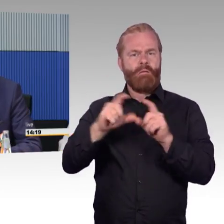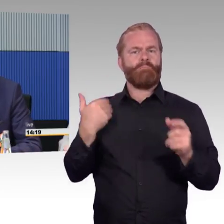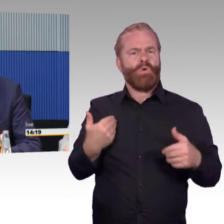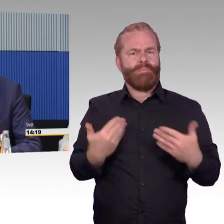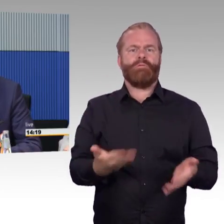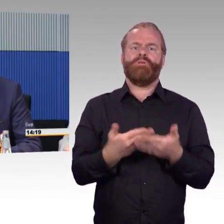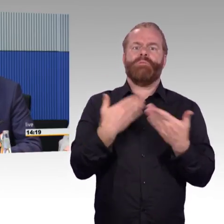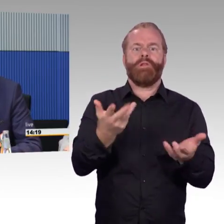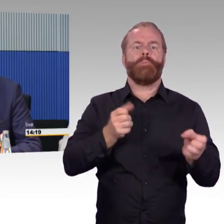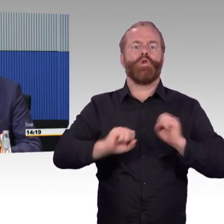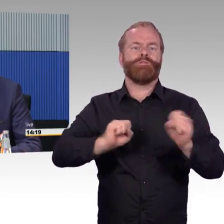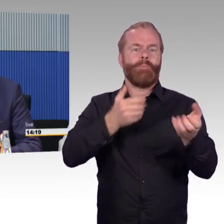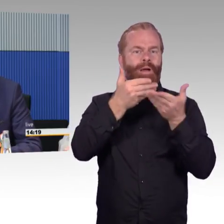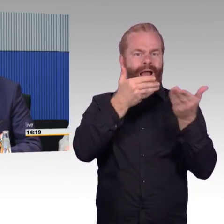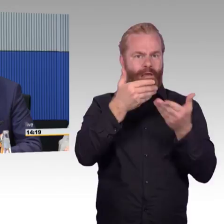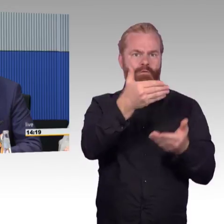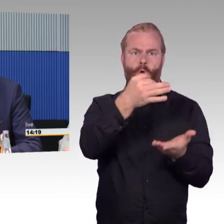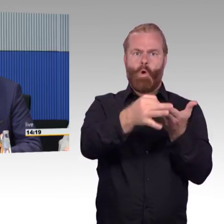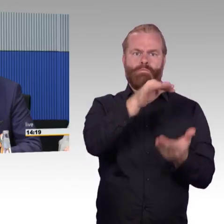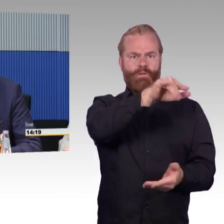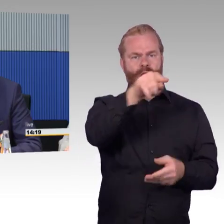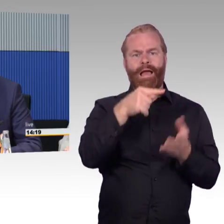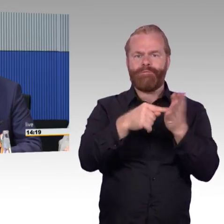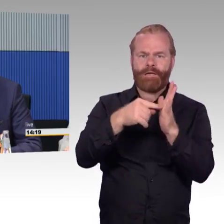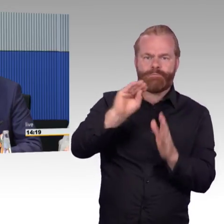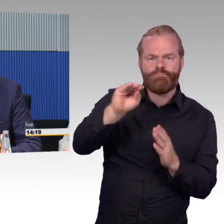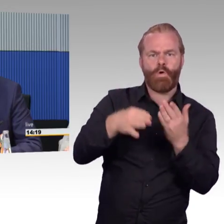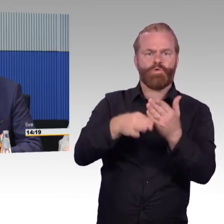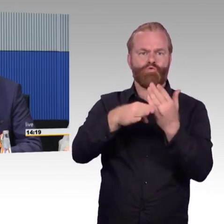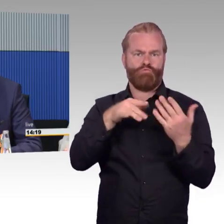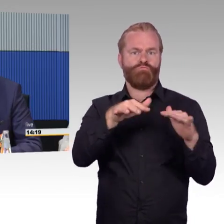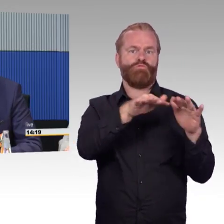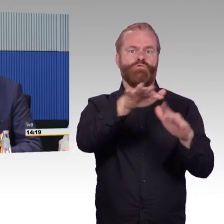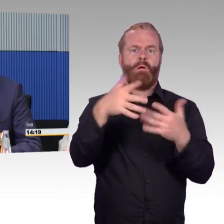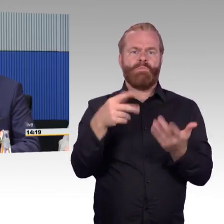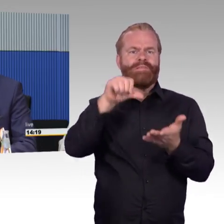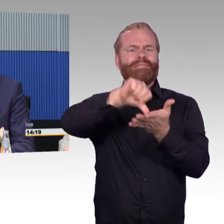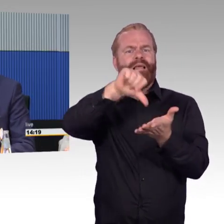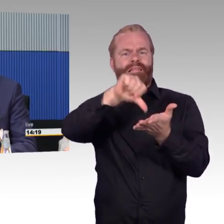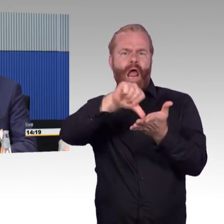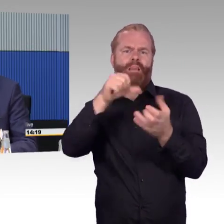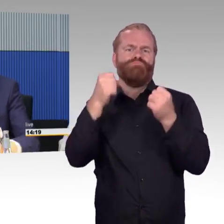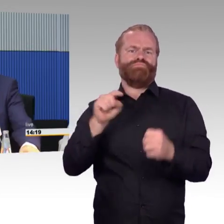oder über elektronische Mittel Informationen bereitzustellen. Danke.